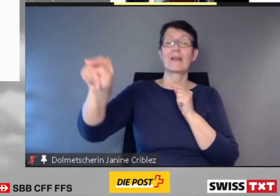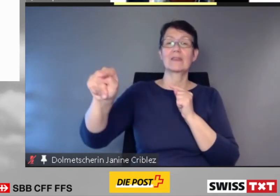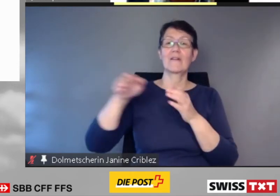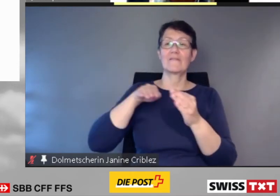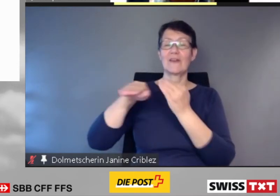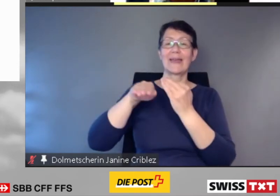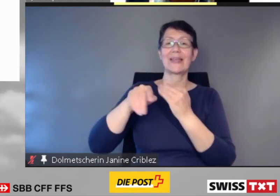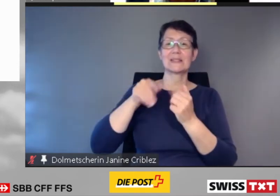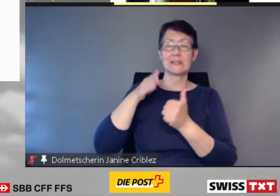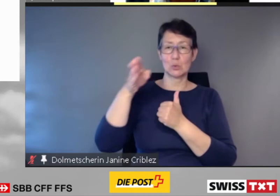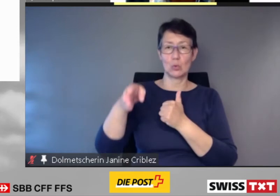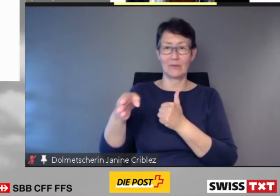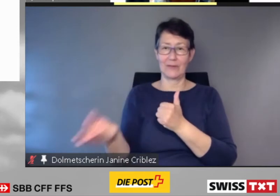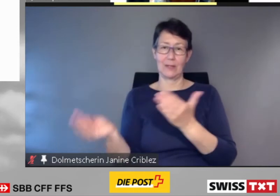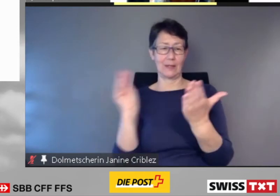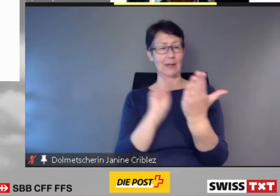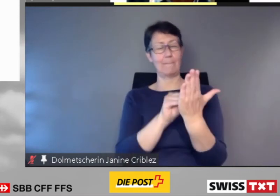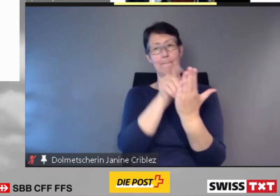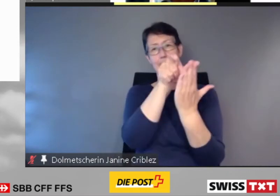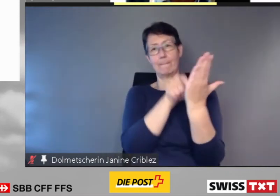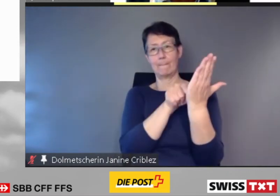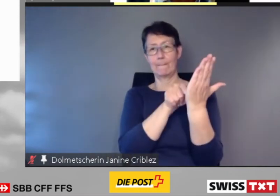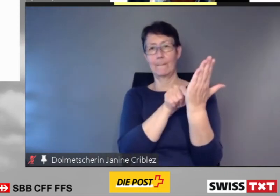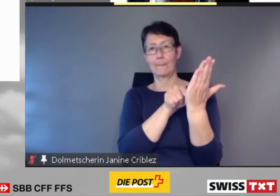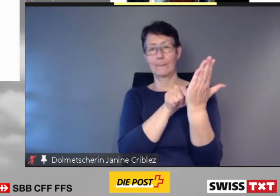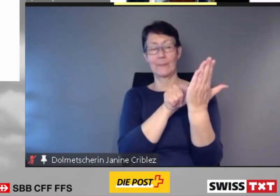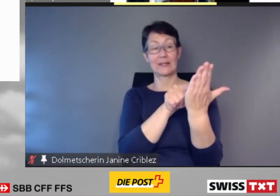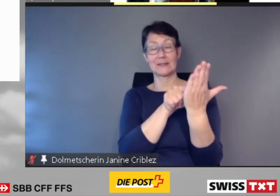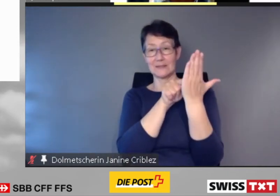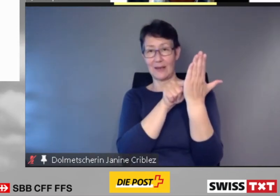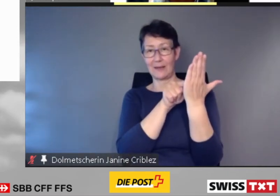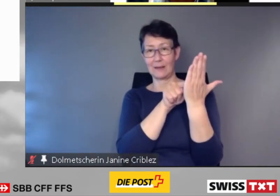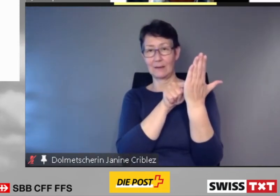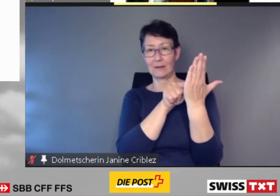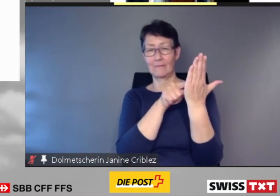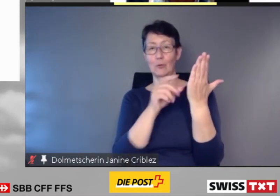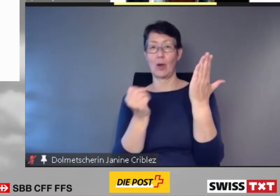Und sie zeigt die für den aktuellen Standort relevanten Informationen an.